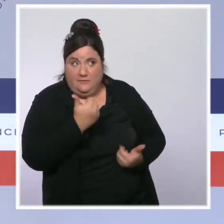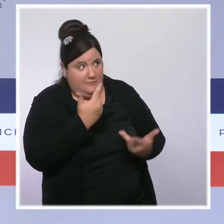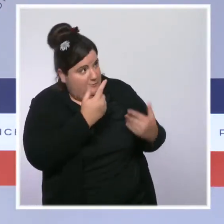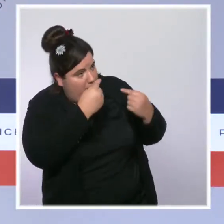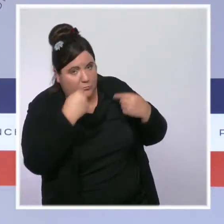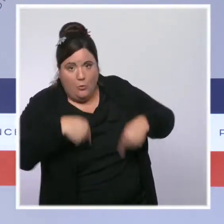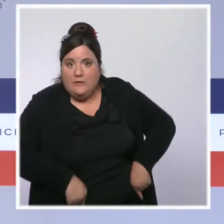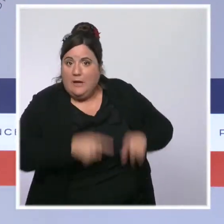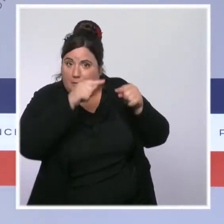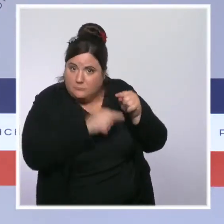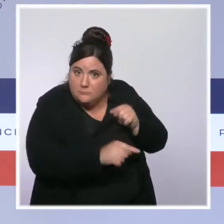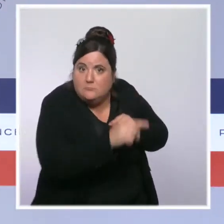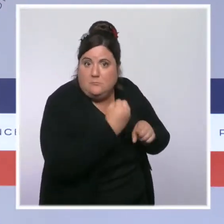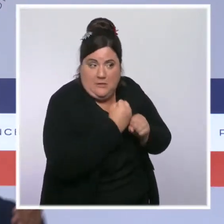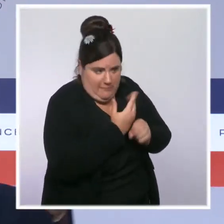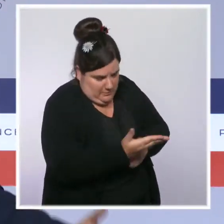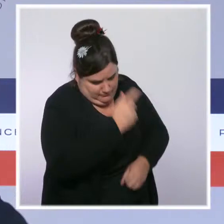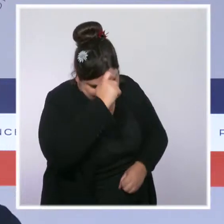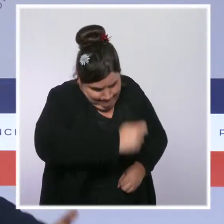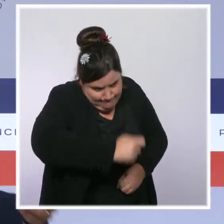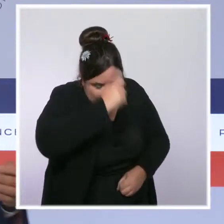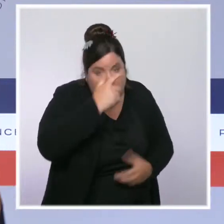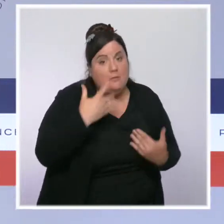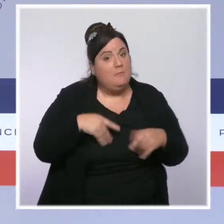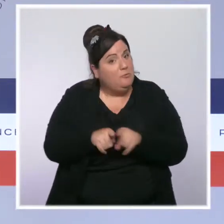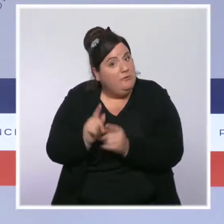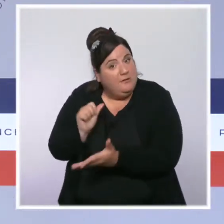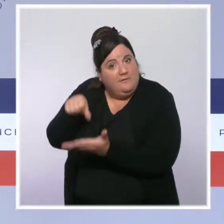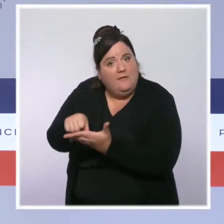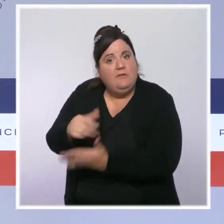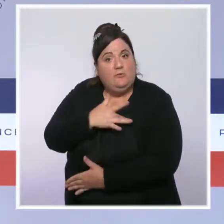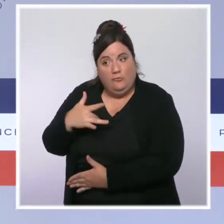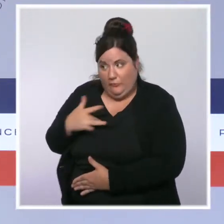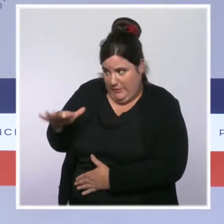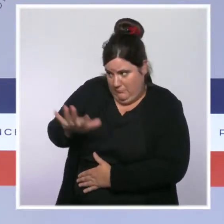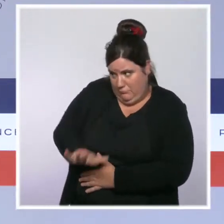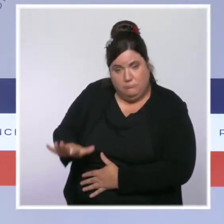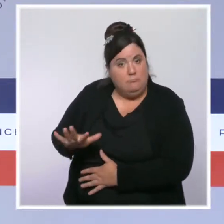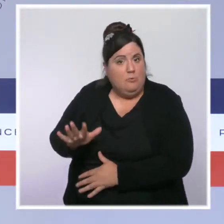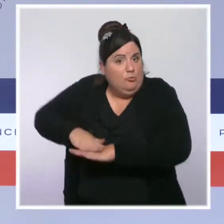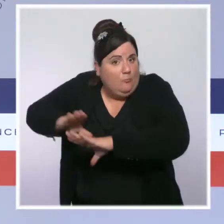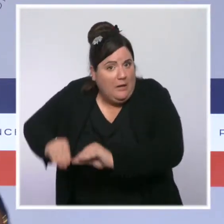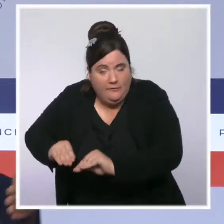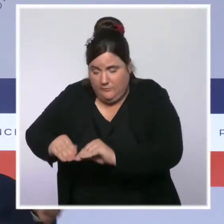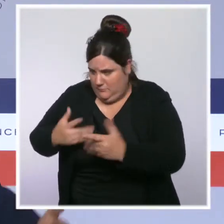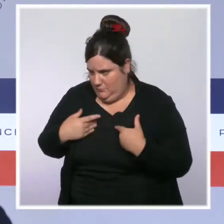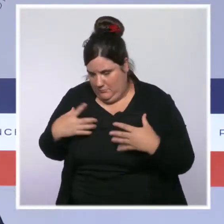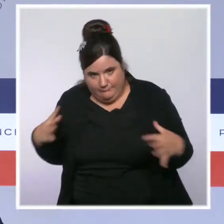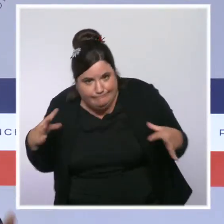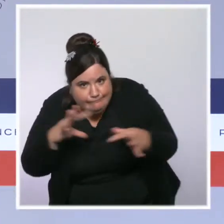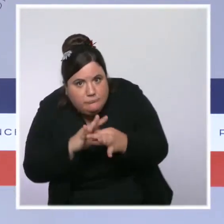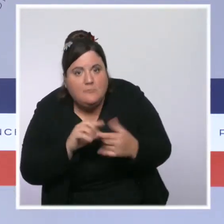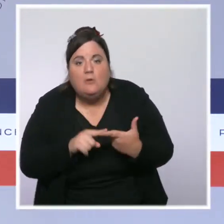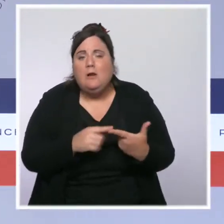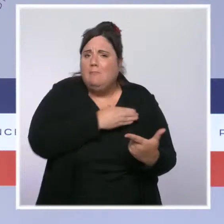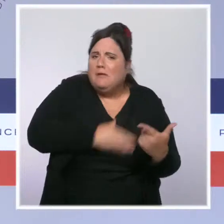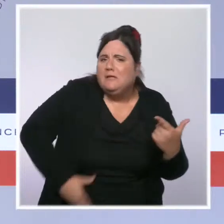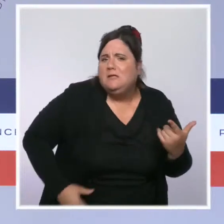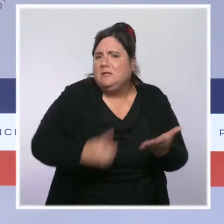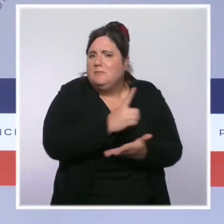professionnels de santé localement, avec les associations, avec les collectivités locales, qui ont notamment le fameux